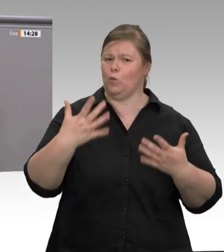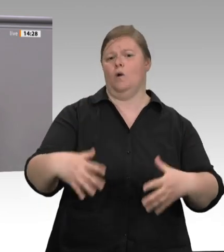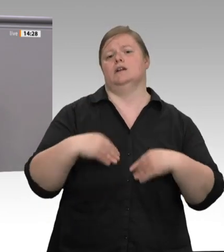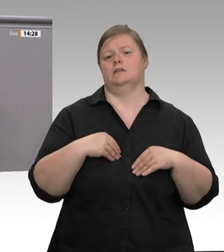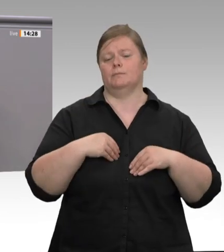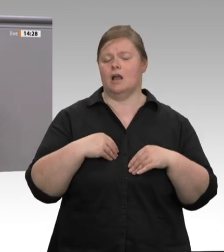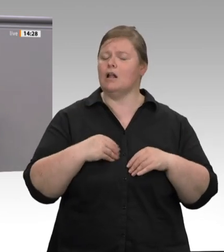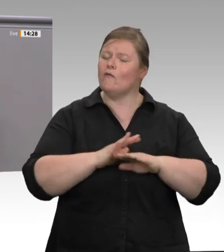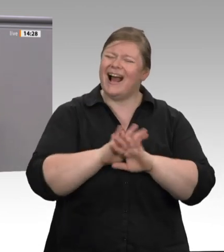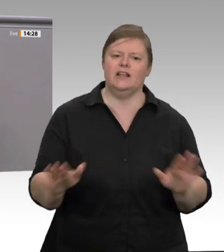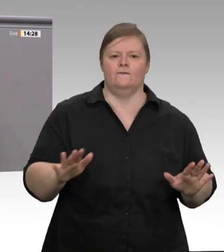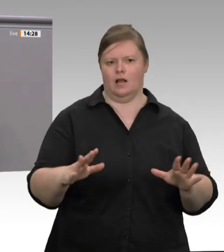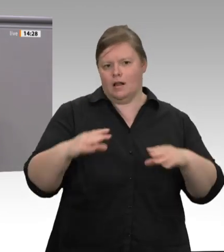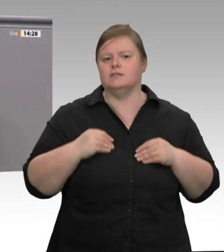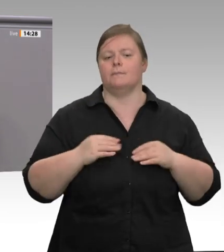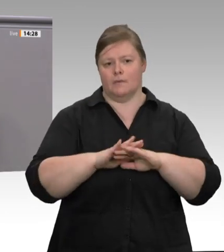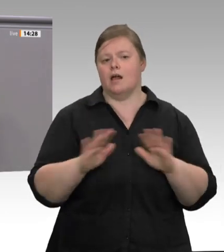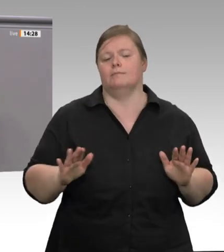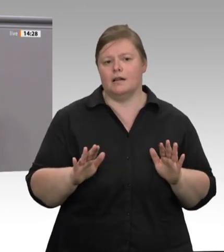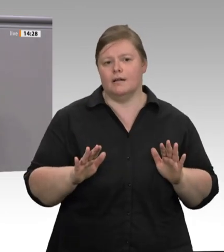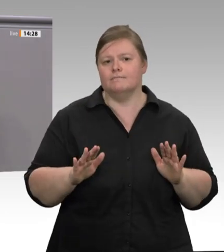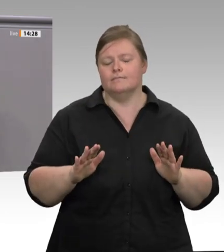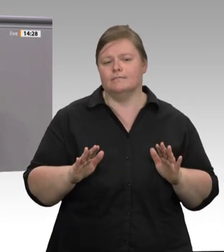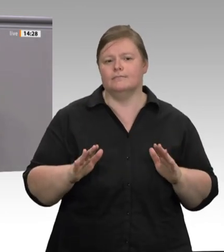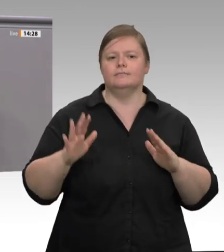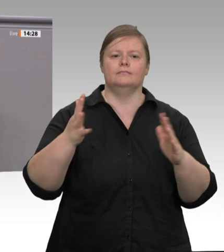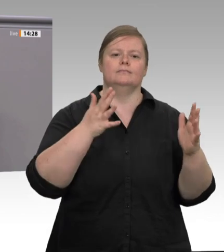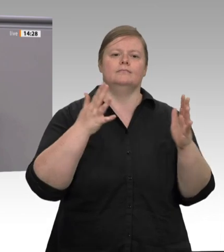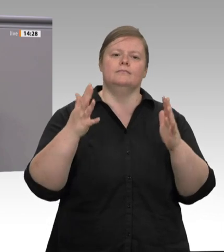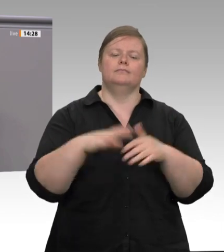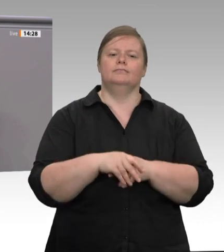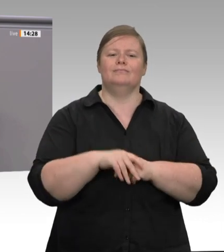seinen Job. Deshalb arbeiten die Menschen, auch wenn sie krank sind, auch in Zeiten